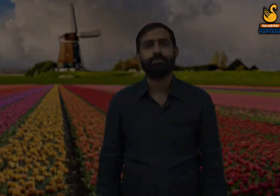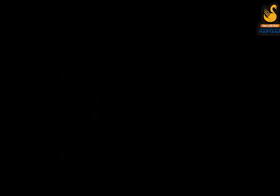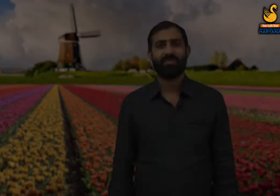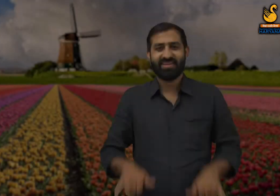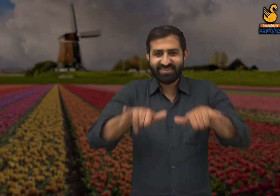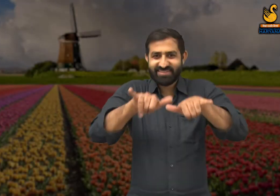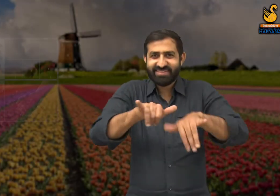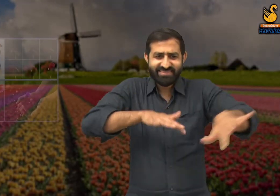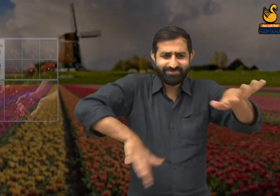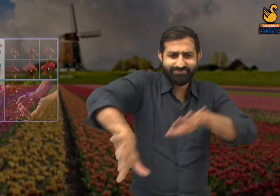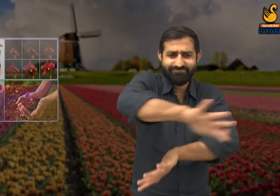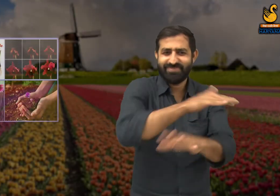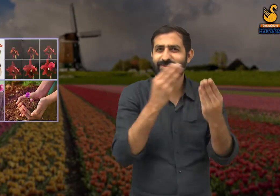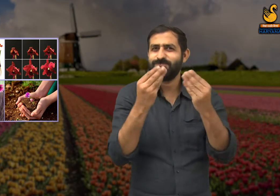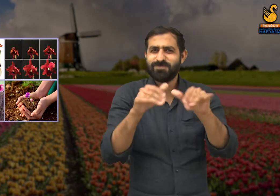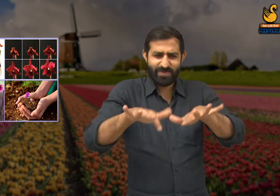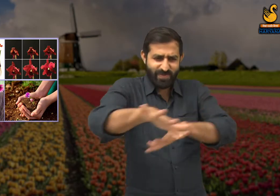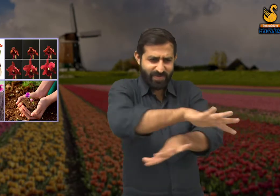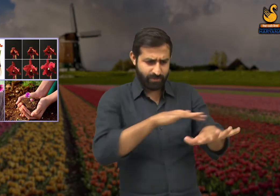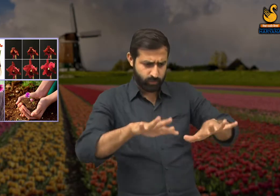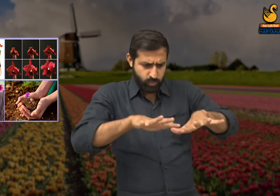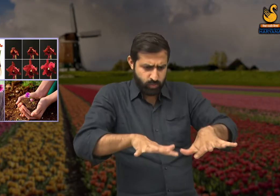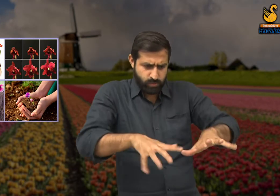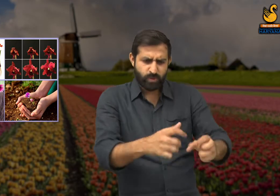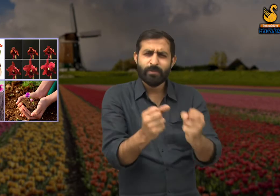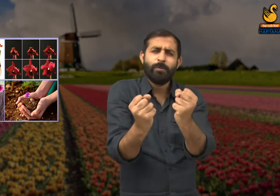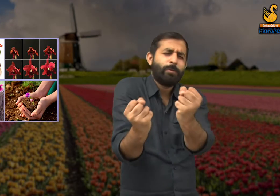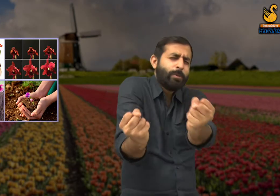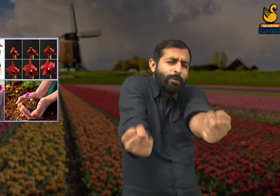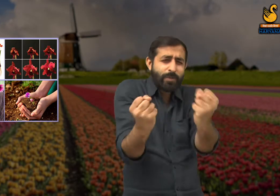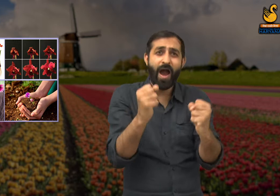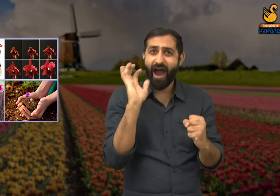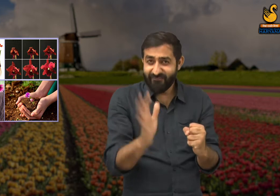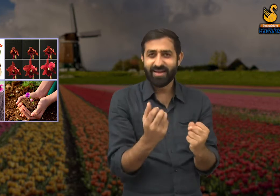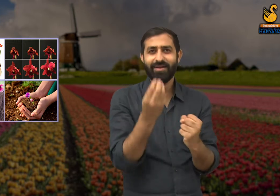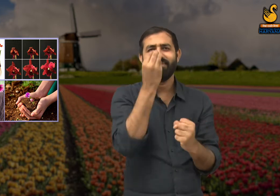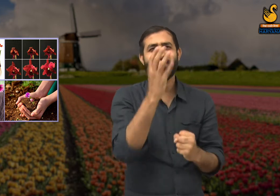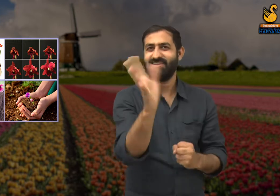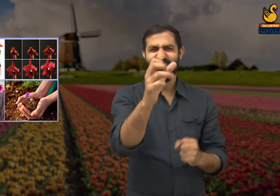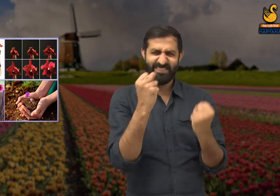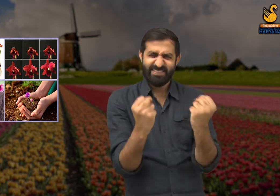हमने पृथ्वी के चट्टानी शक्ति से मुकाबला किया है यह कोई मामूली बात नहीं है.